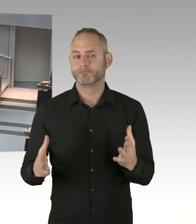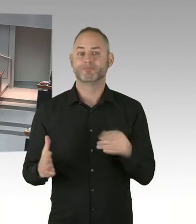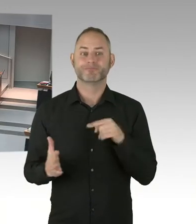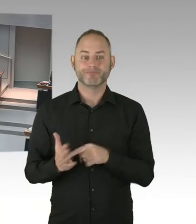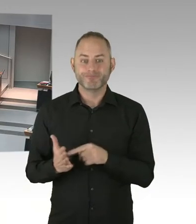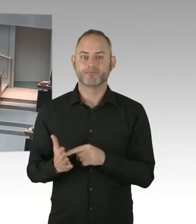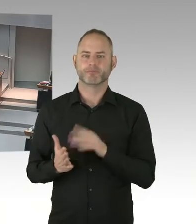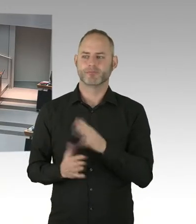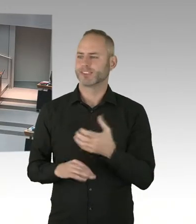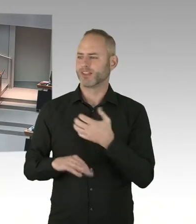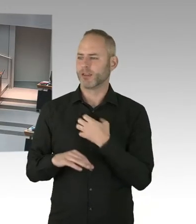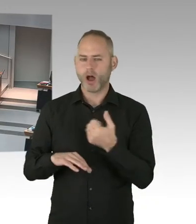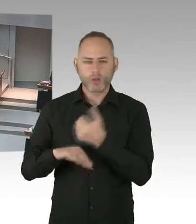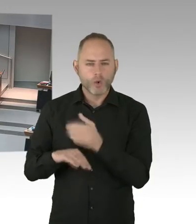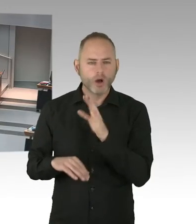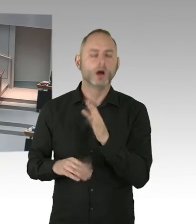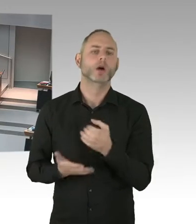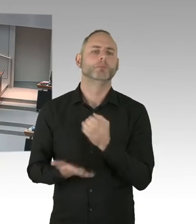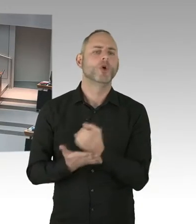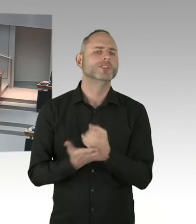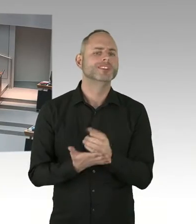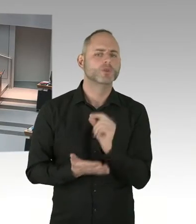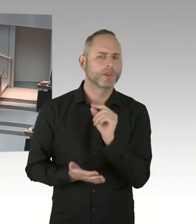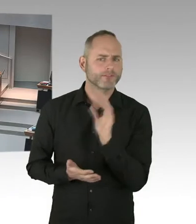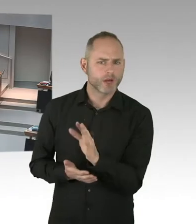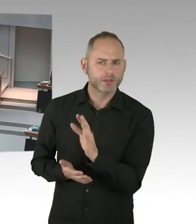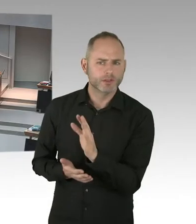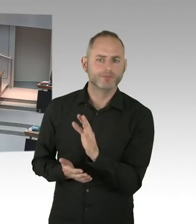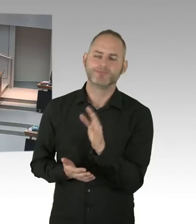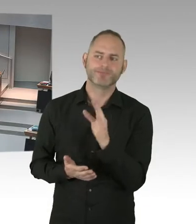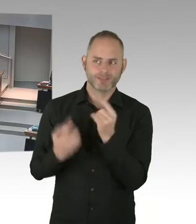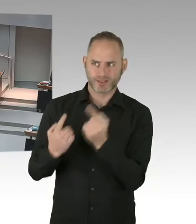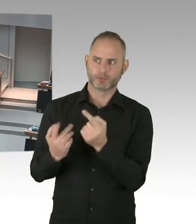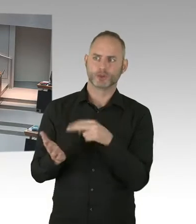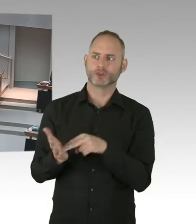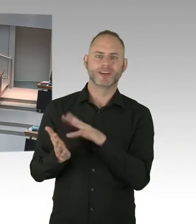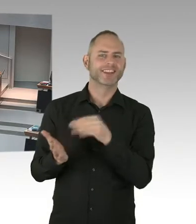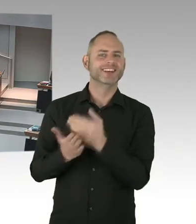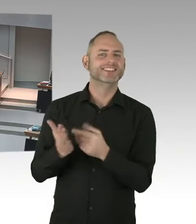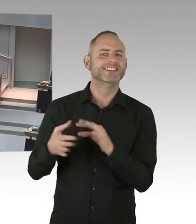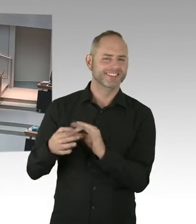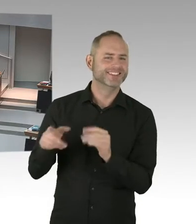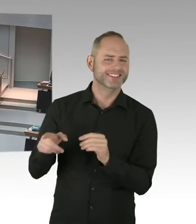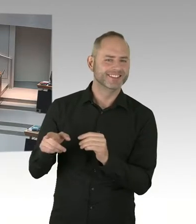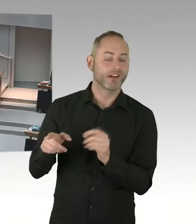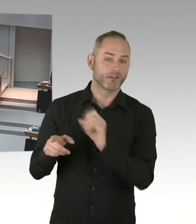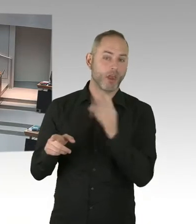vielen Dank Frau Senatorin, für Ihre bisherigen Ausführungen. Wann können Sie uns belastbar sagen, dass der Senat in Revision gehen wird,